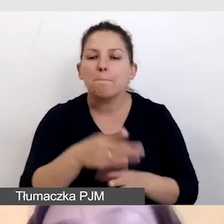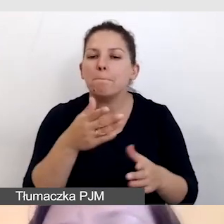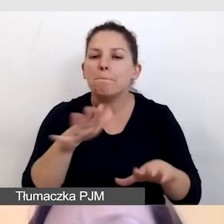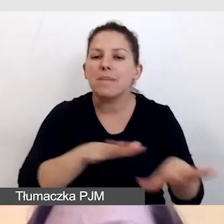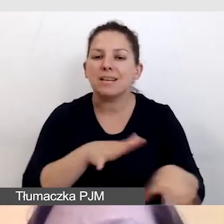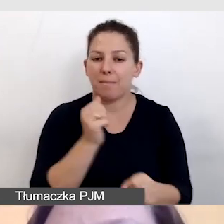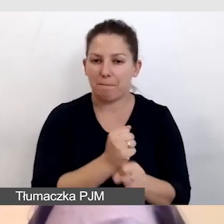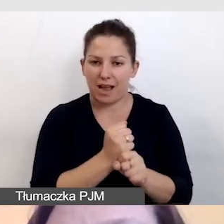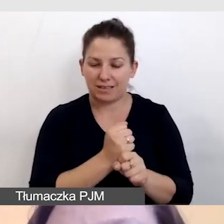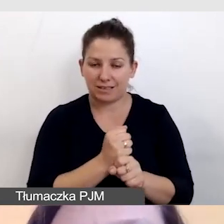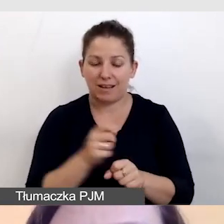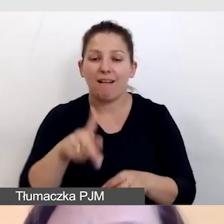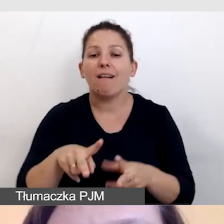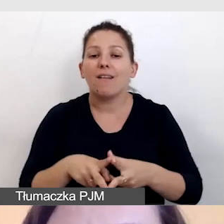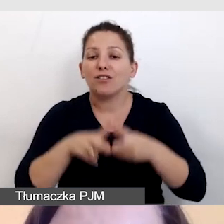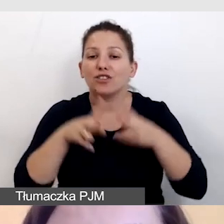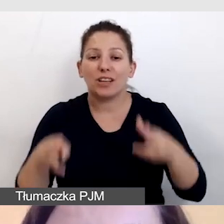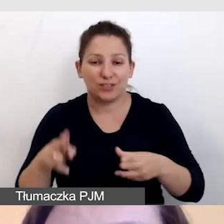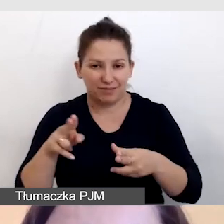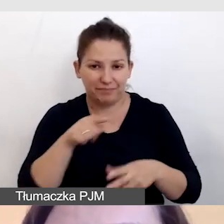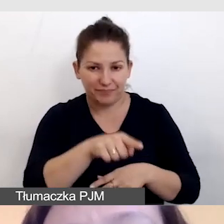W czasie audiodeskrypcji na żywo,